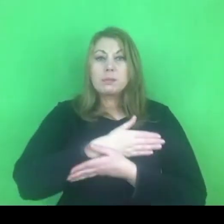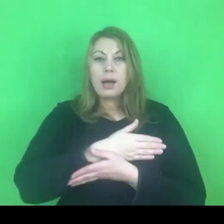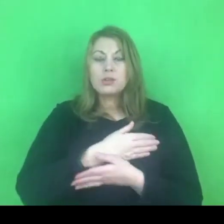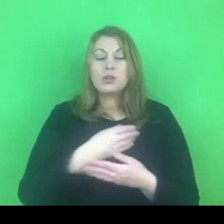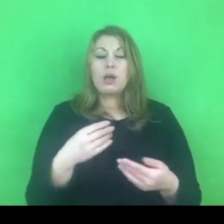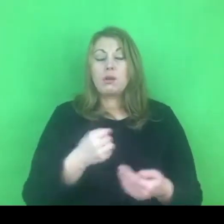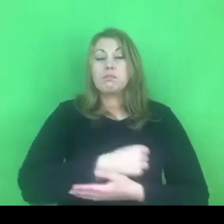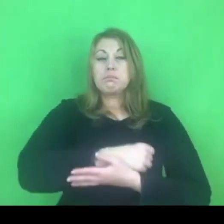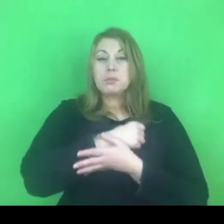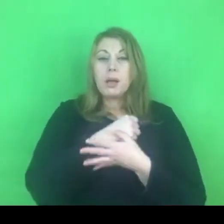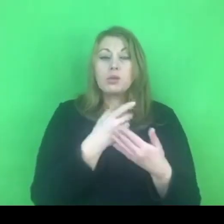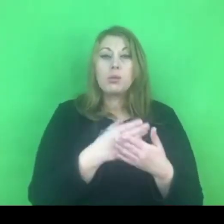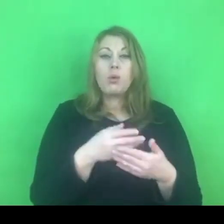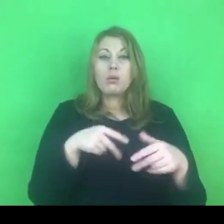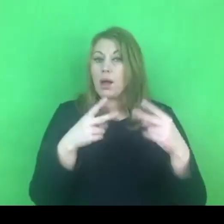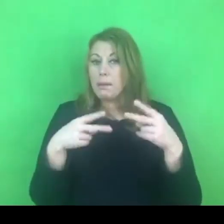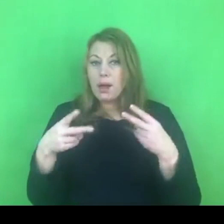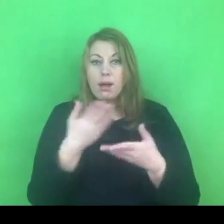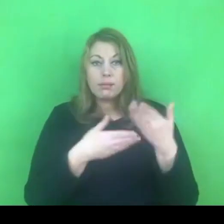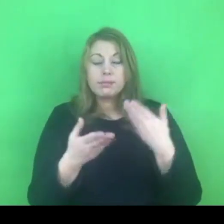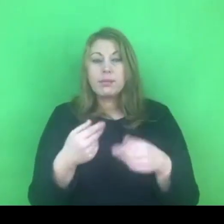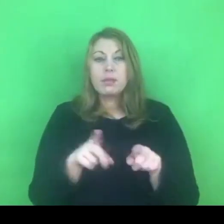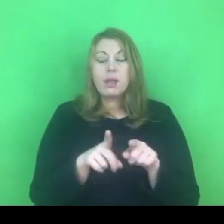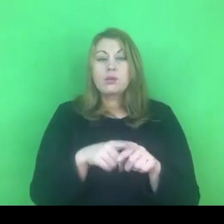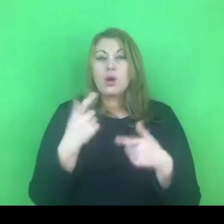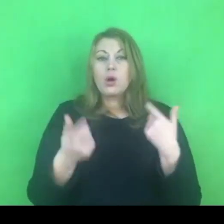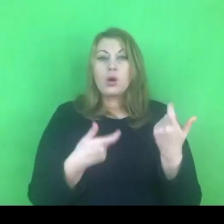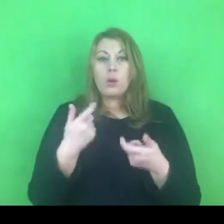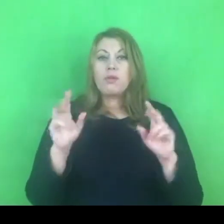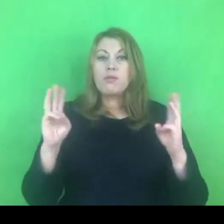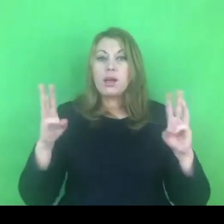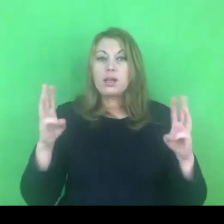W tej chwili prowadzimy już też warsztaty rozwojowe.